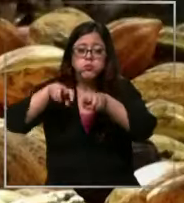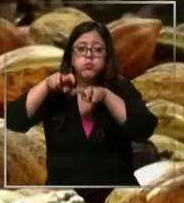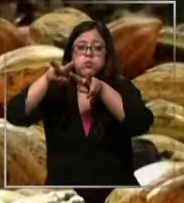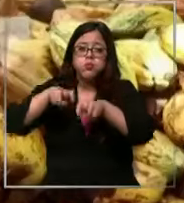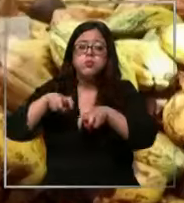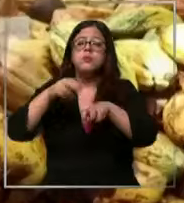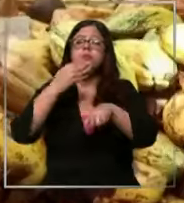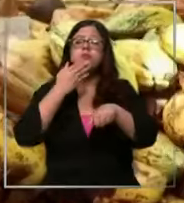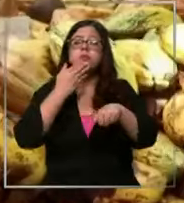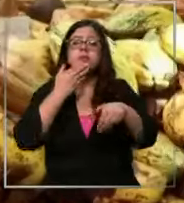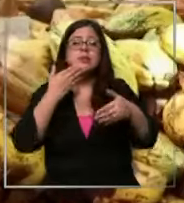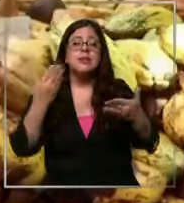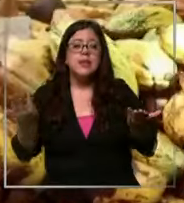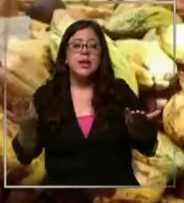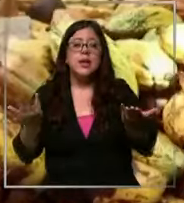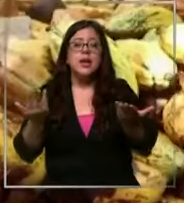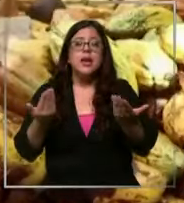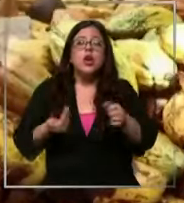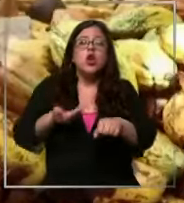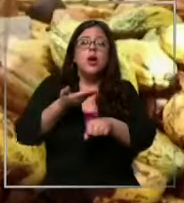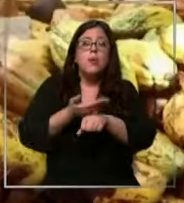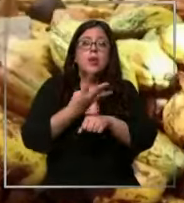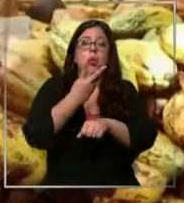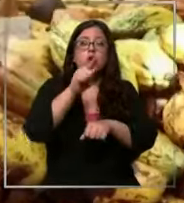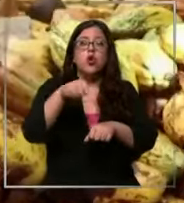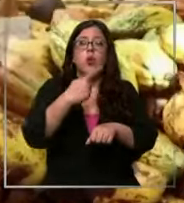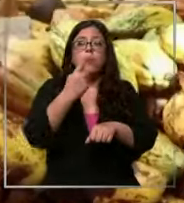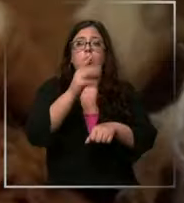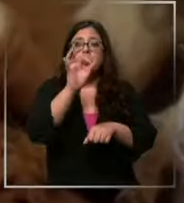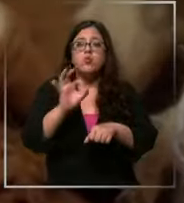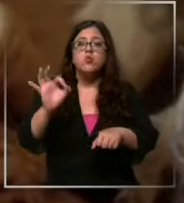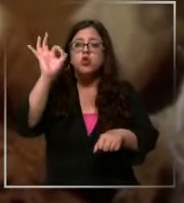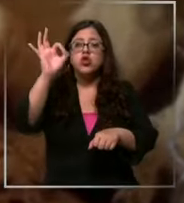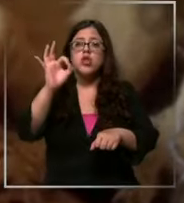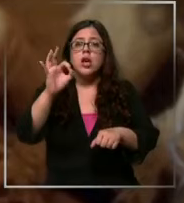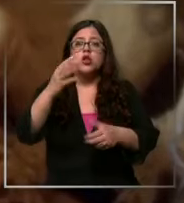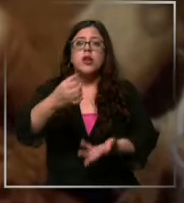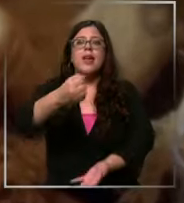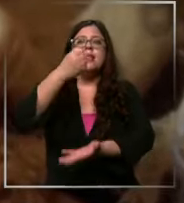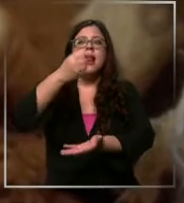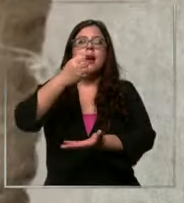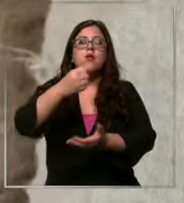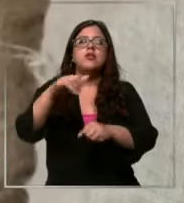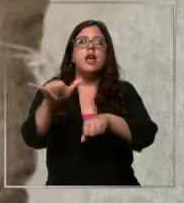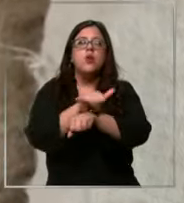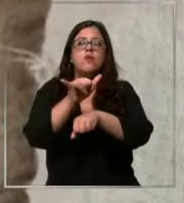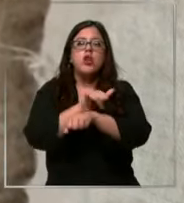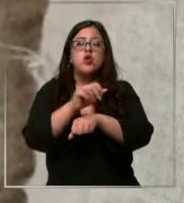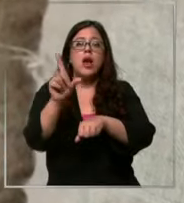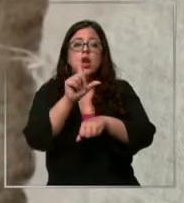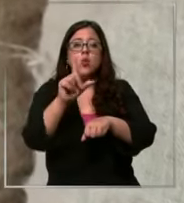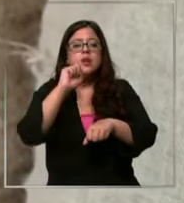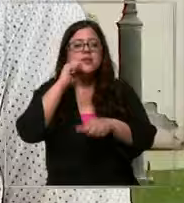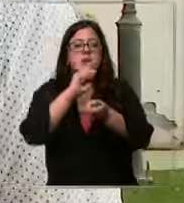aumento de 4,1 en la bolsa de Nueva York esta mañana el lunes el Salto fue de un 5% se da